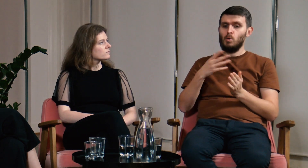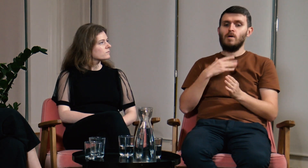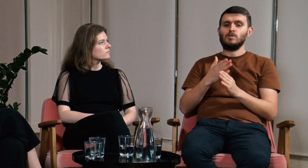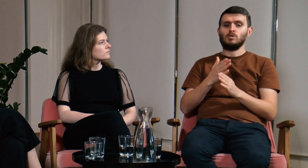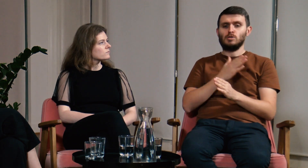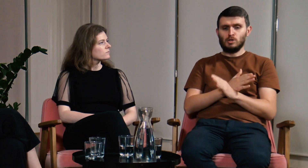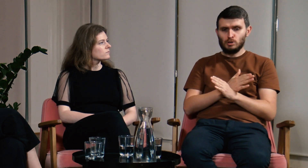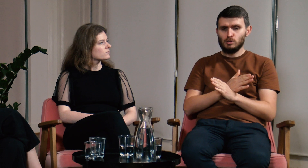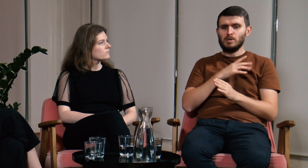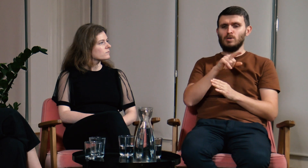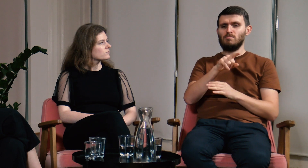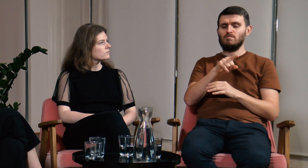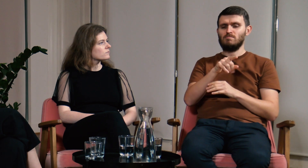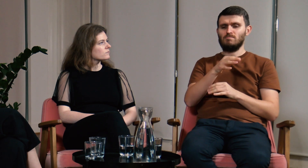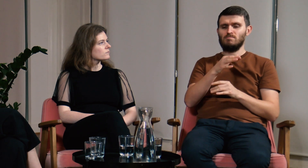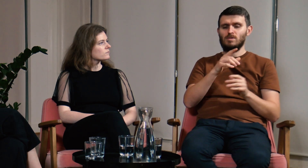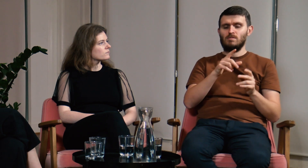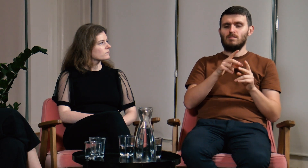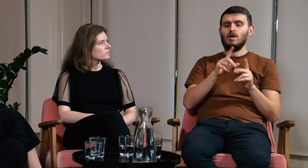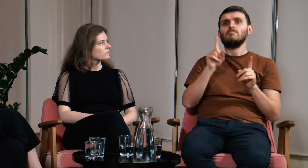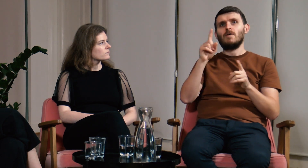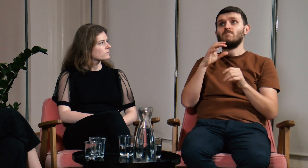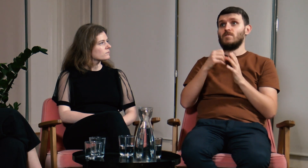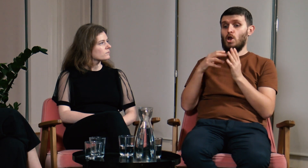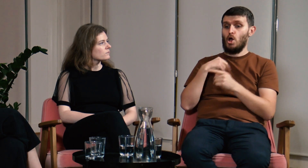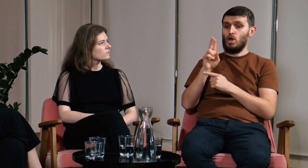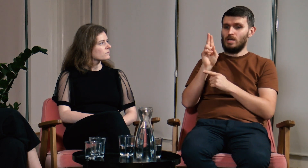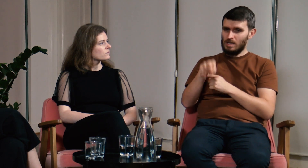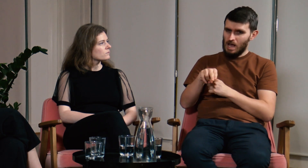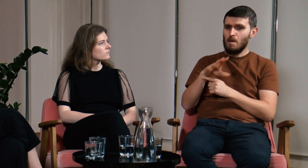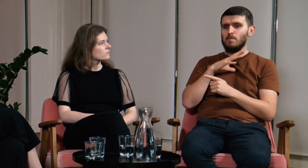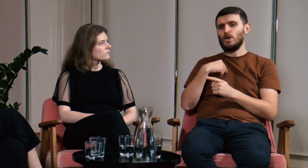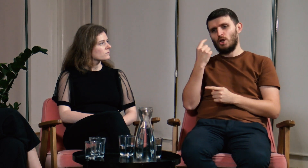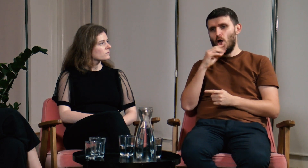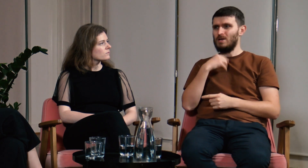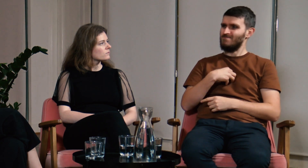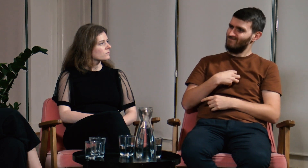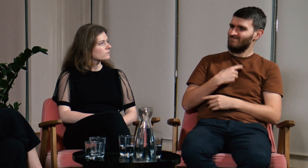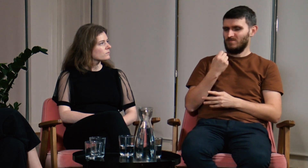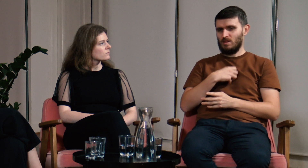Przed pójściem na FPJM długo się wahałem. Wynikało to z moich wcześniejszych doświadczeń.